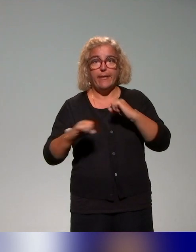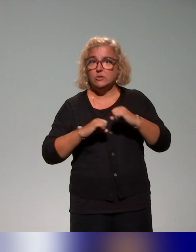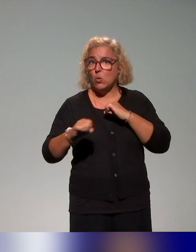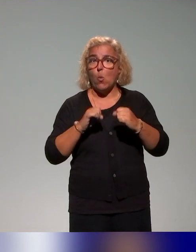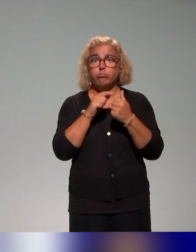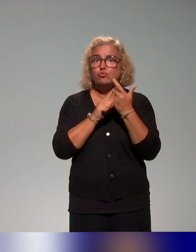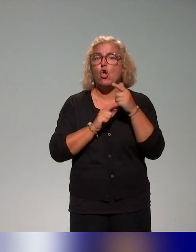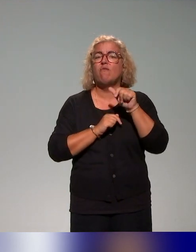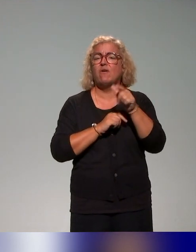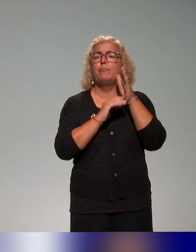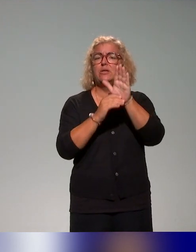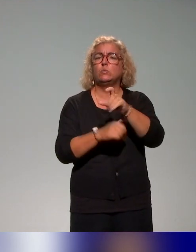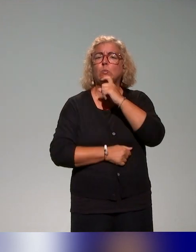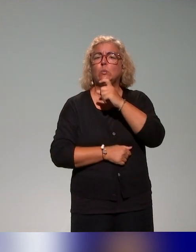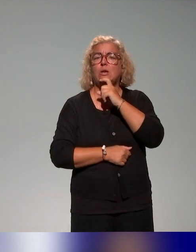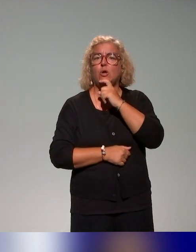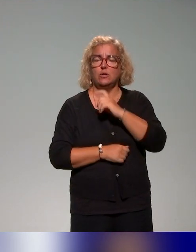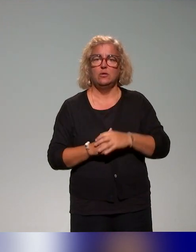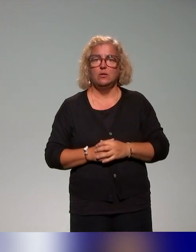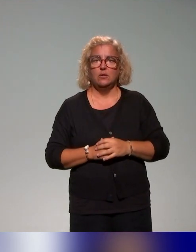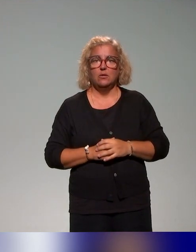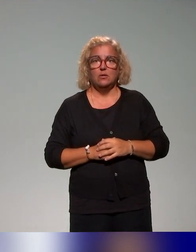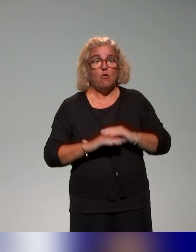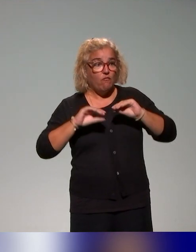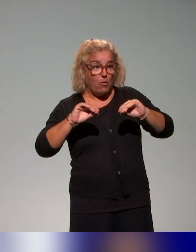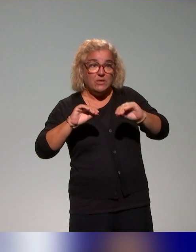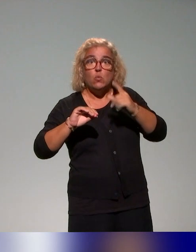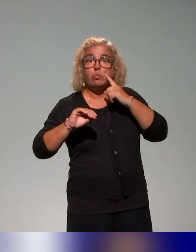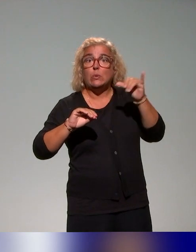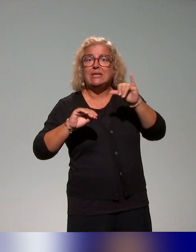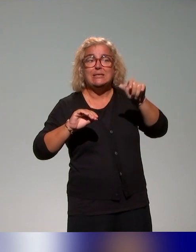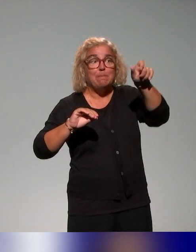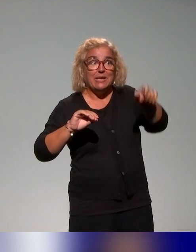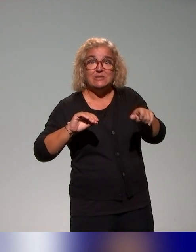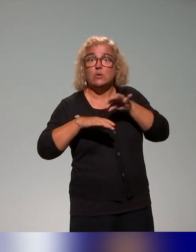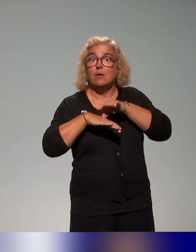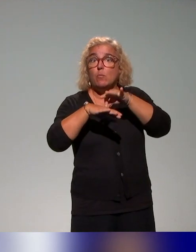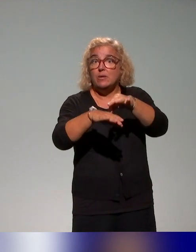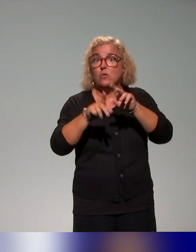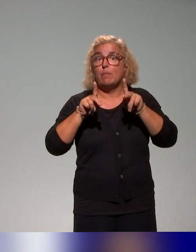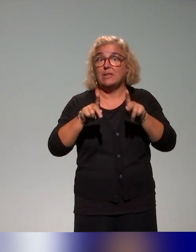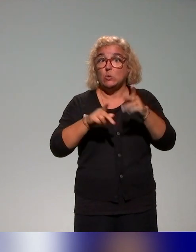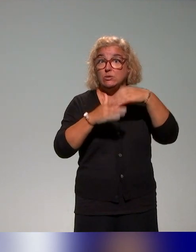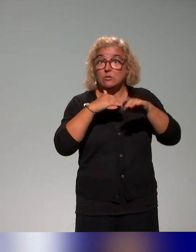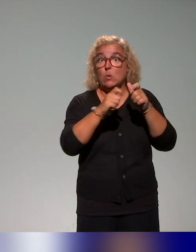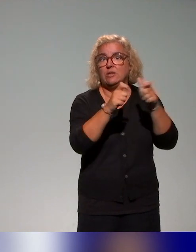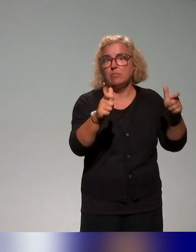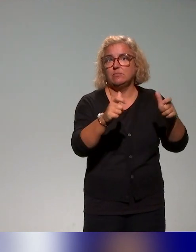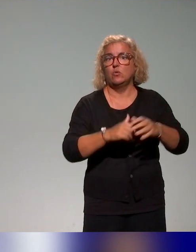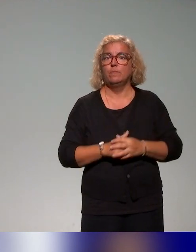tout à l'heure, dimension de formation pour les accompagnateurs pédagogiques des établissements, du consortium, mais aussi au plan national,